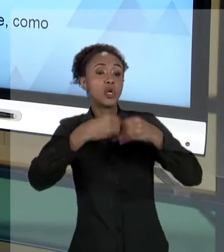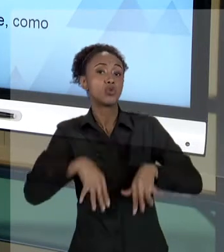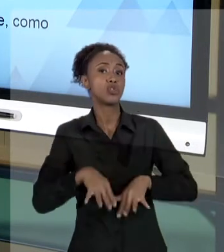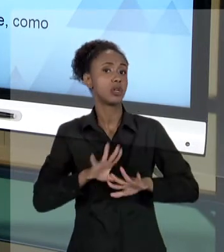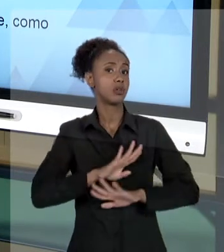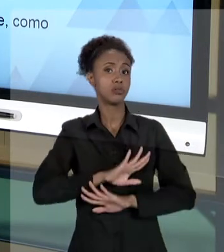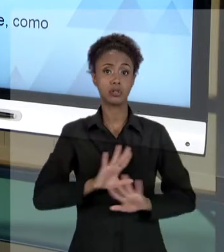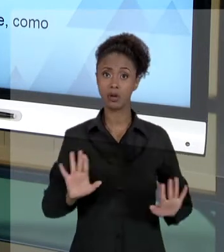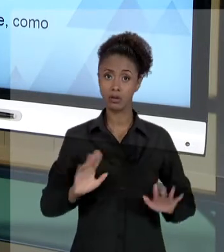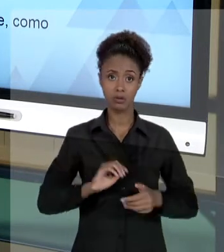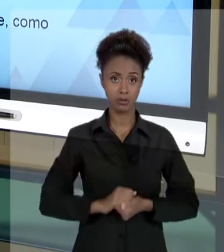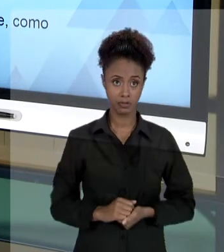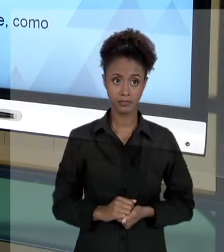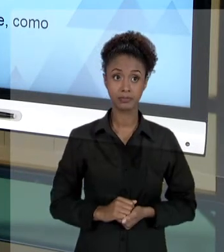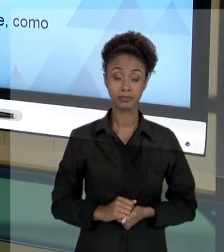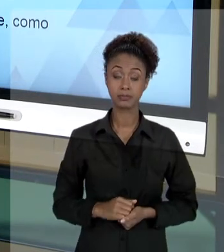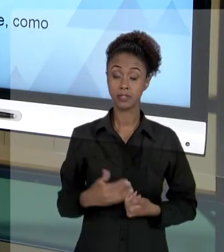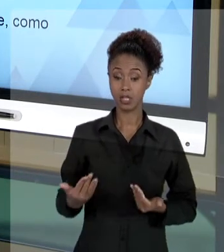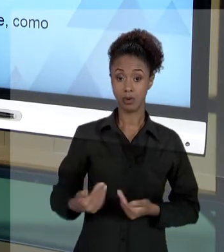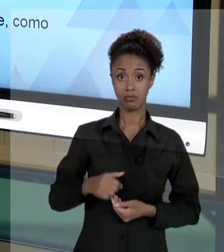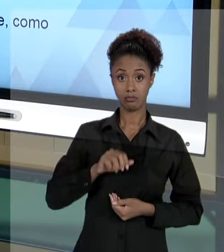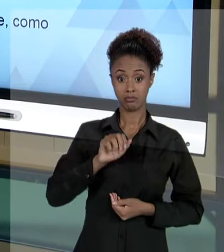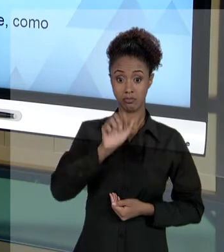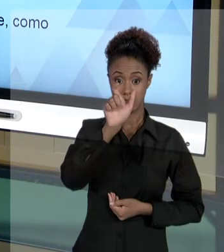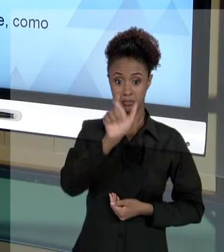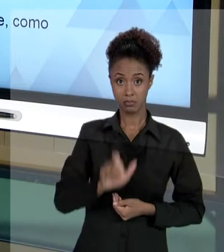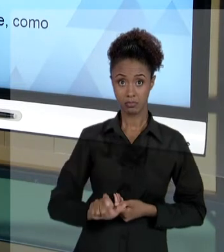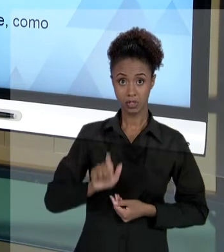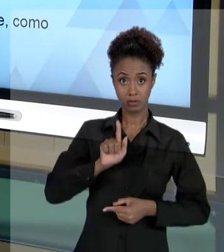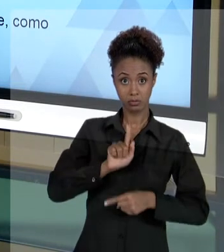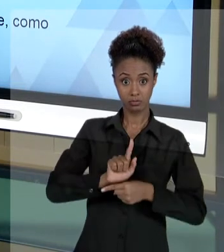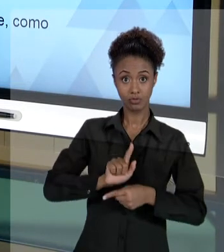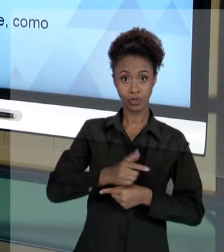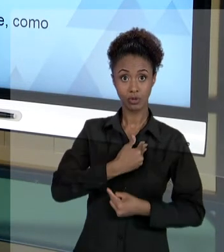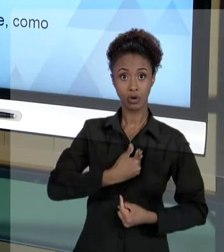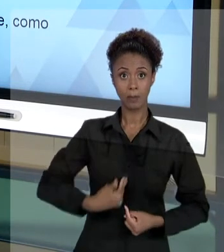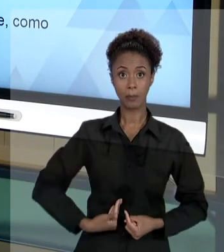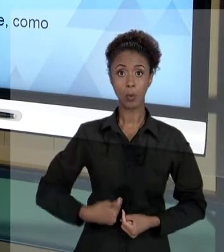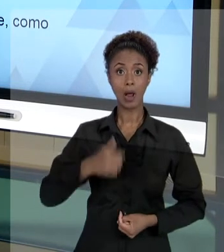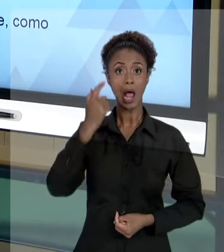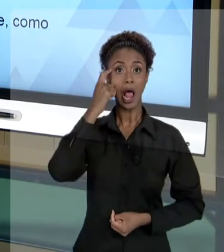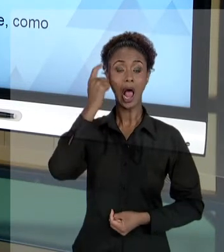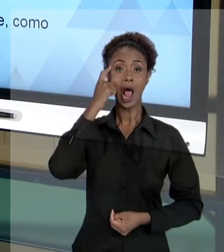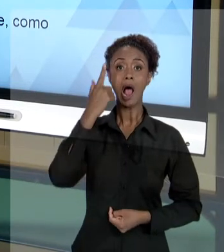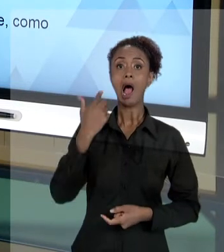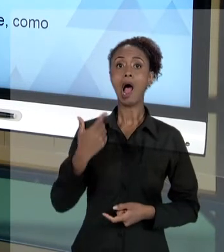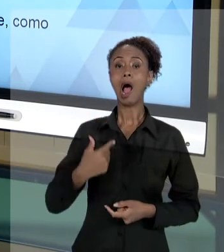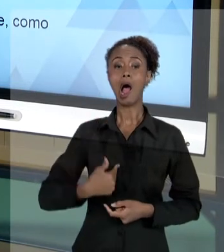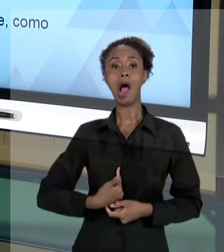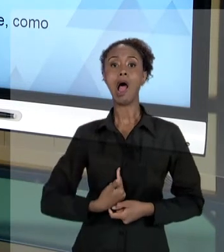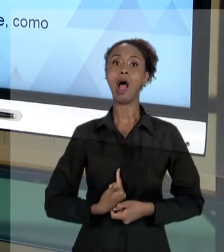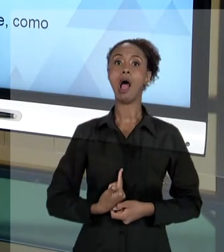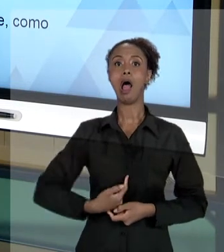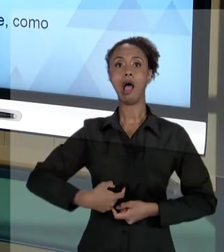ENTÃO, O GESTOR PÚBLICO NÃO PODE SE ACHAR DONO DA SUA CADEIRA. ELE NÃO PODE SE ACHAR DONO DE SUA